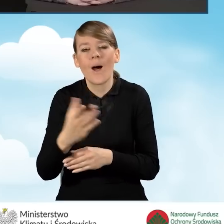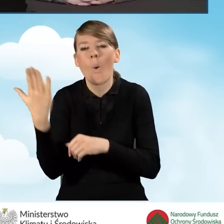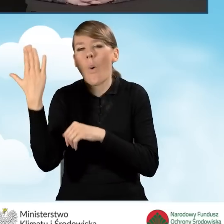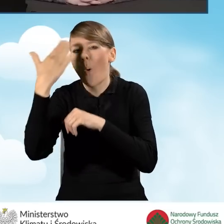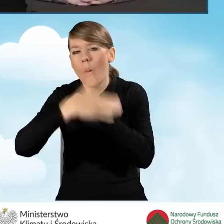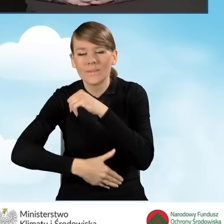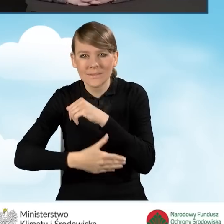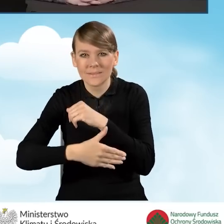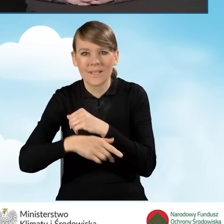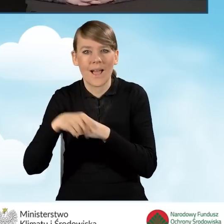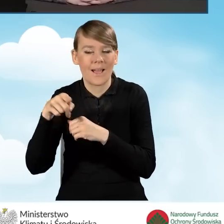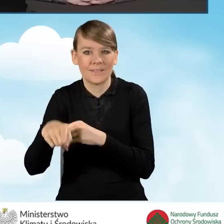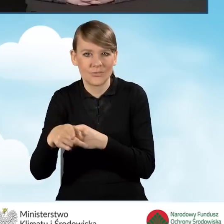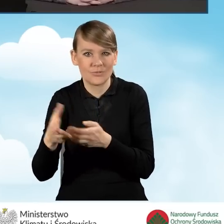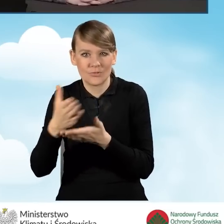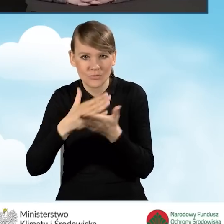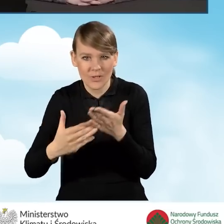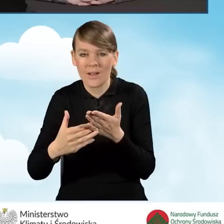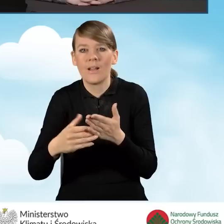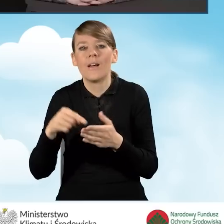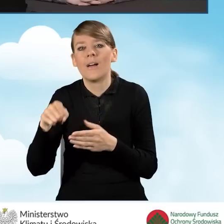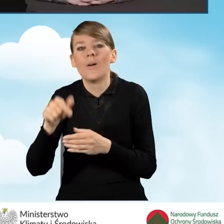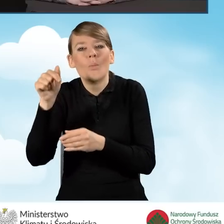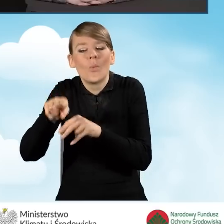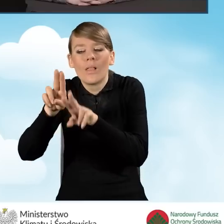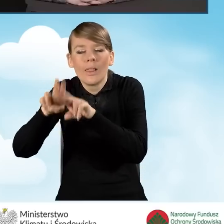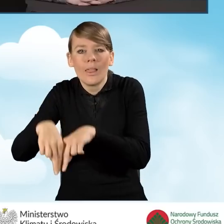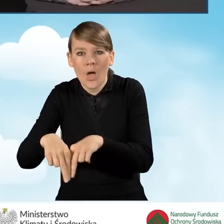na zakończenie porozumienia kwota co najmniej 8 tysięcy złotych,